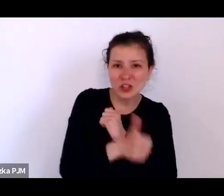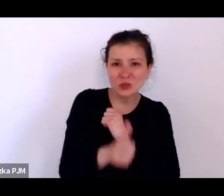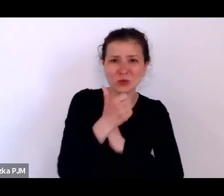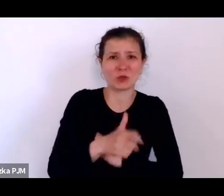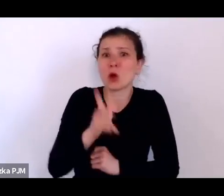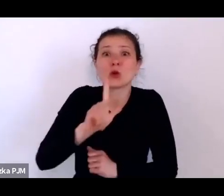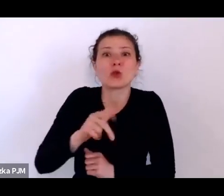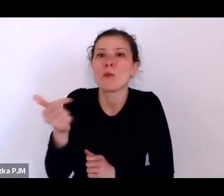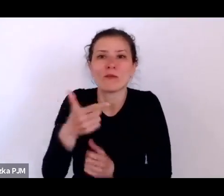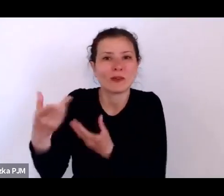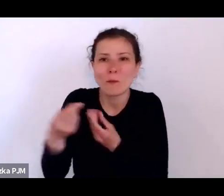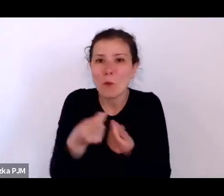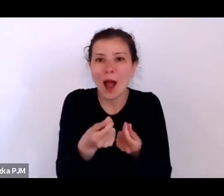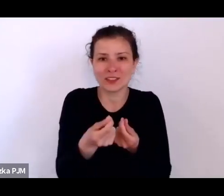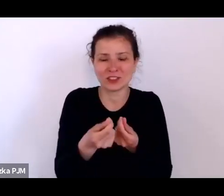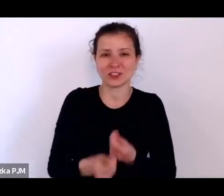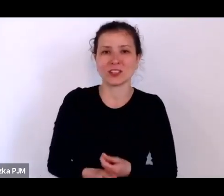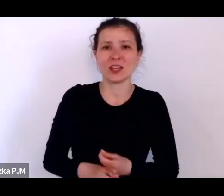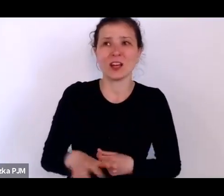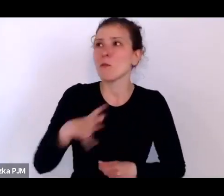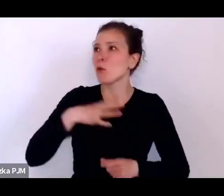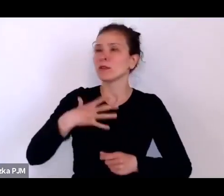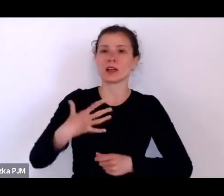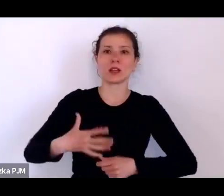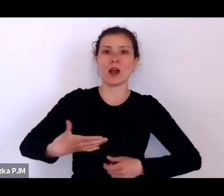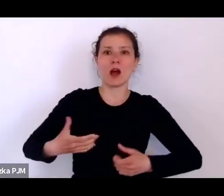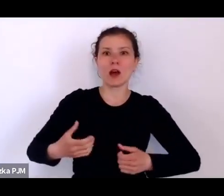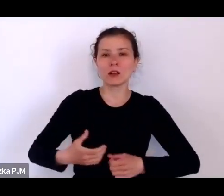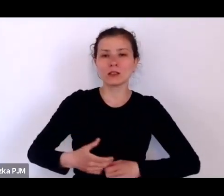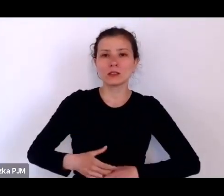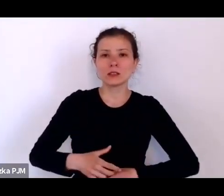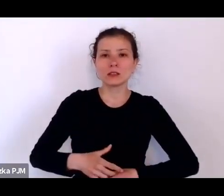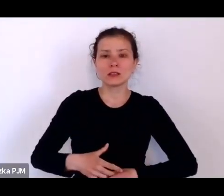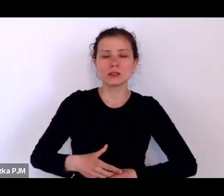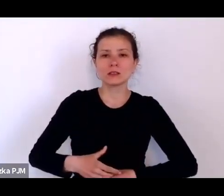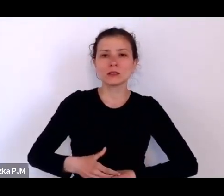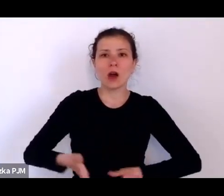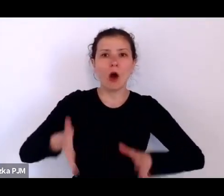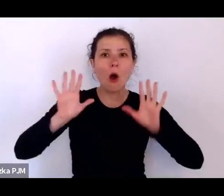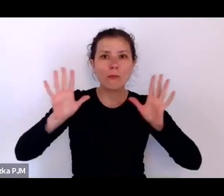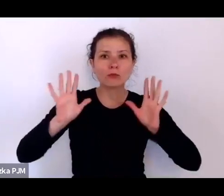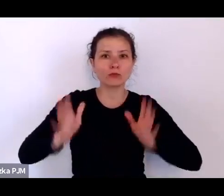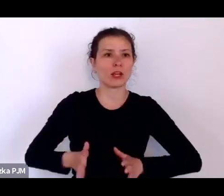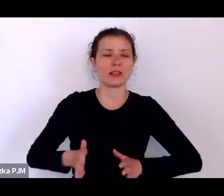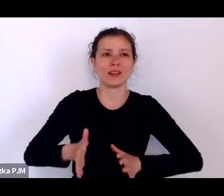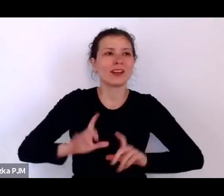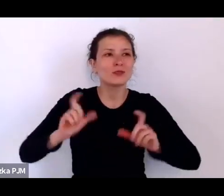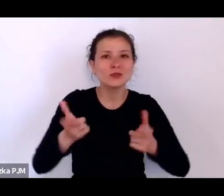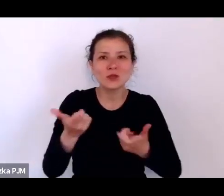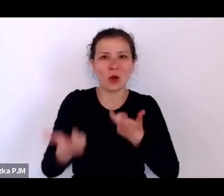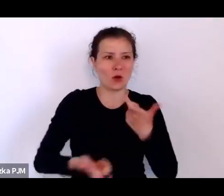Było takie powszechne oburzenie z powodu tego, co tutaj jest, co z tymi dziećmi robić.